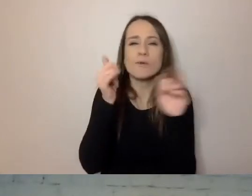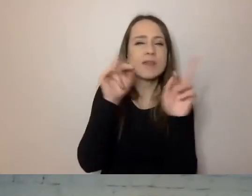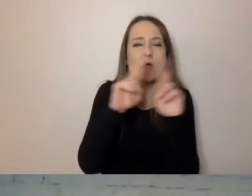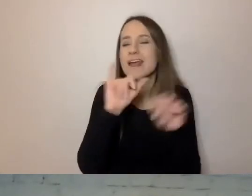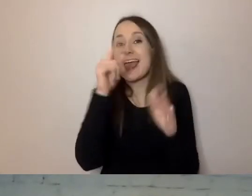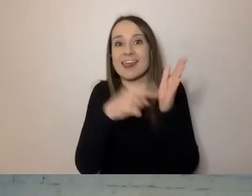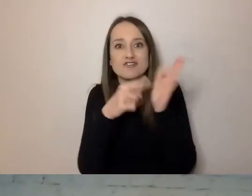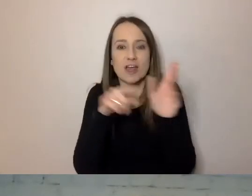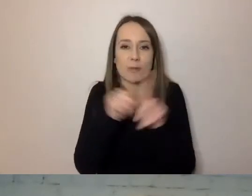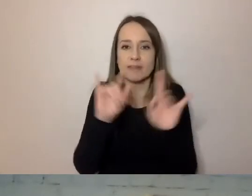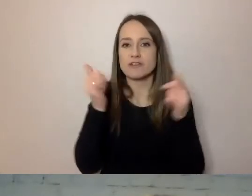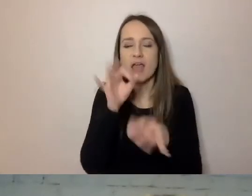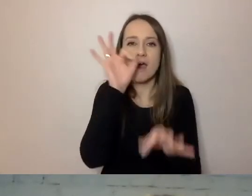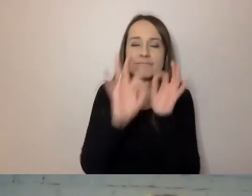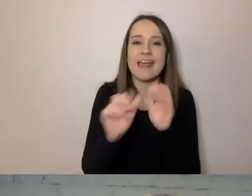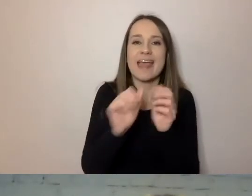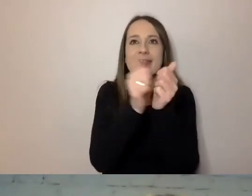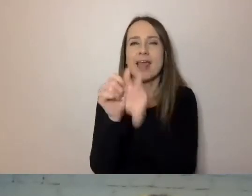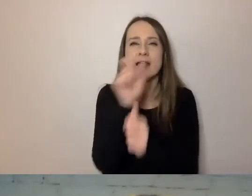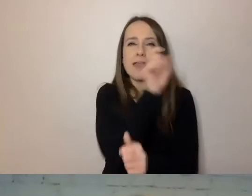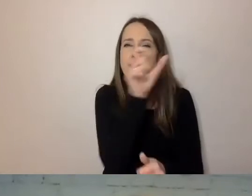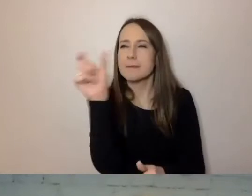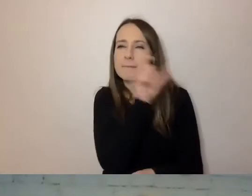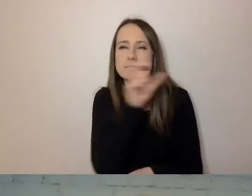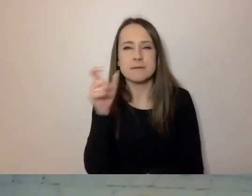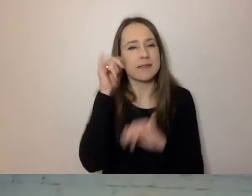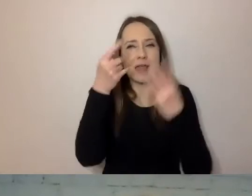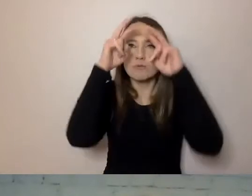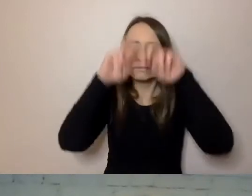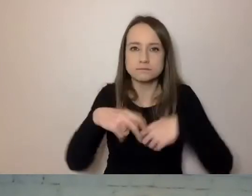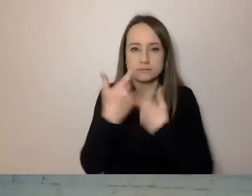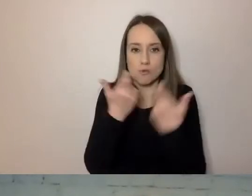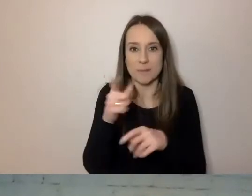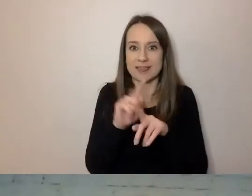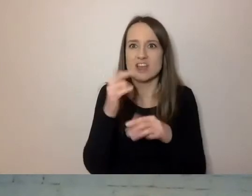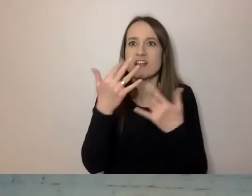jak skonstruowane są zdania, ile wyrazów jest za trudnych,